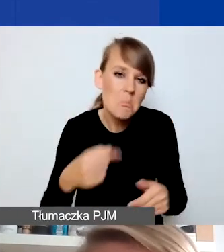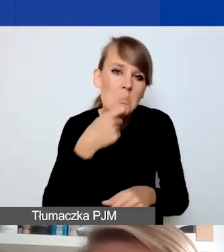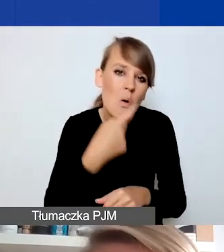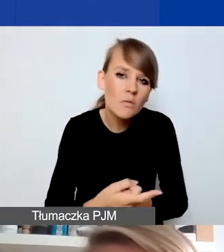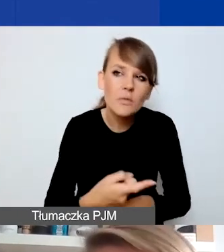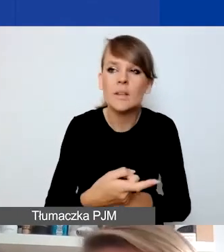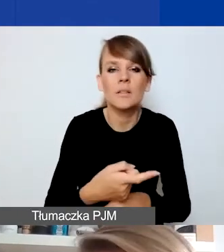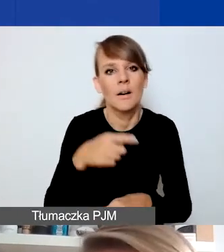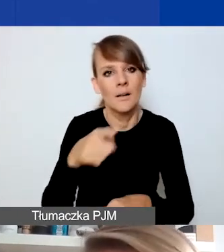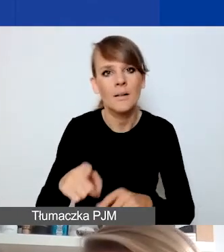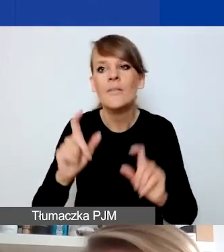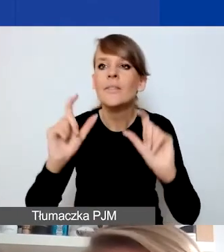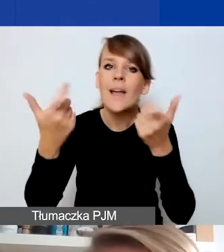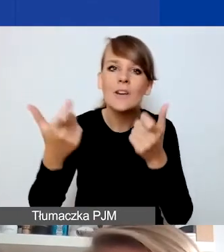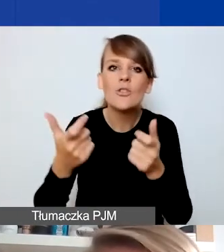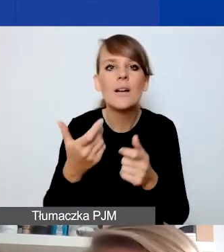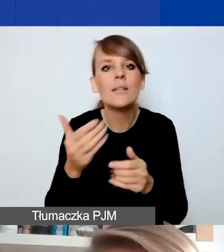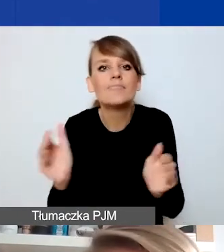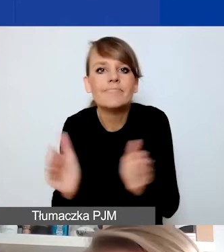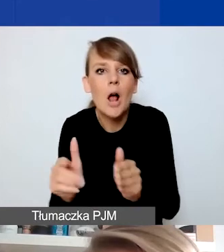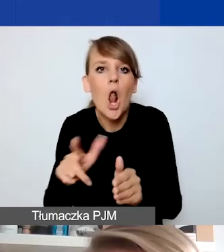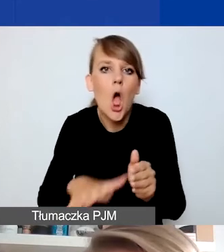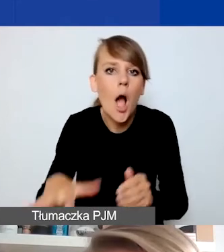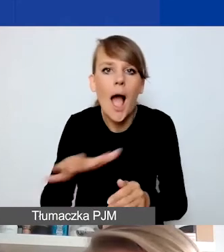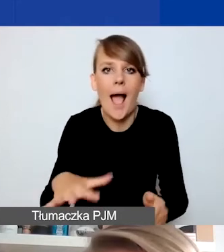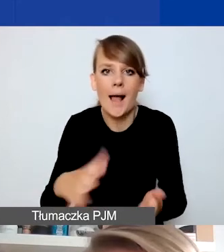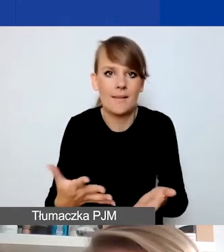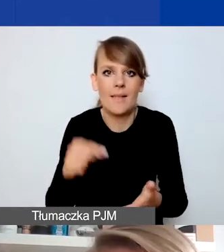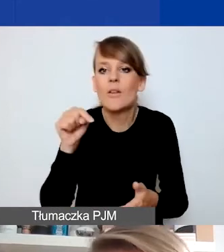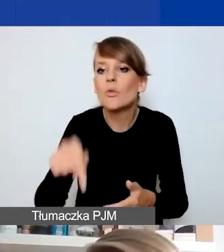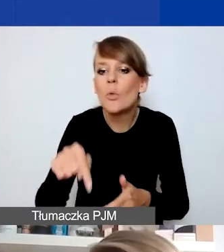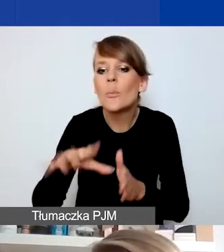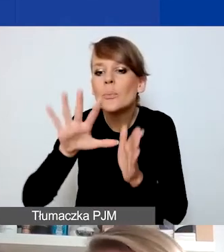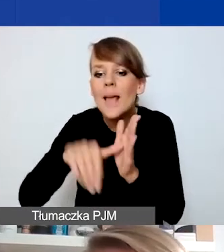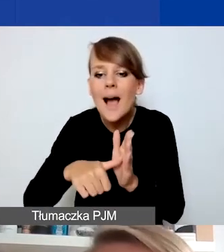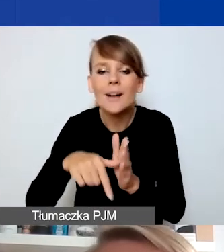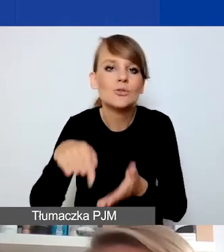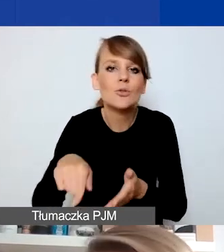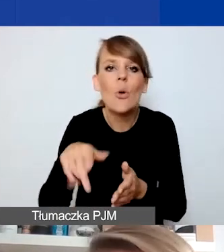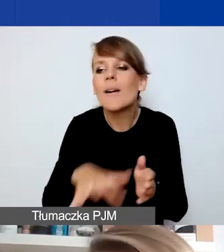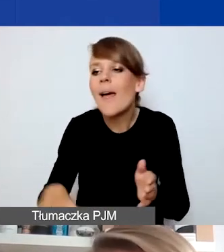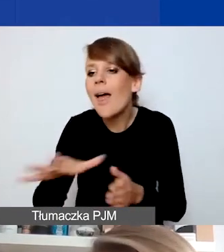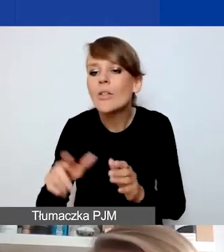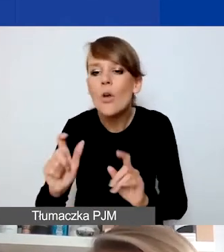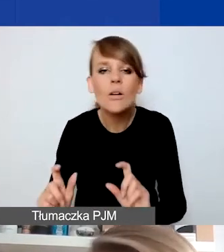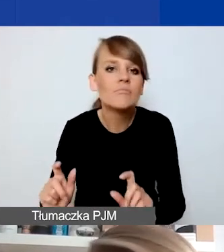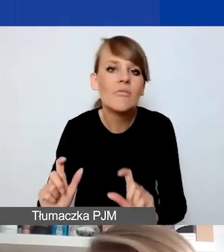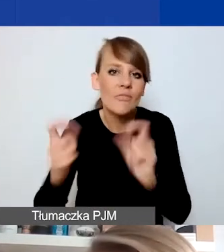które byłyby bardziej lokalne, związane z czymś, co się wydarzyło w konkretnej miejscowości, regionie. I różne działania wsparciowe,